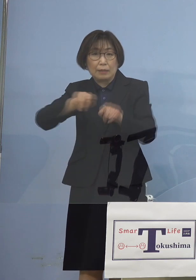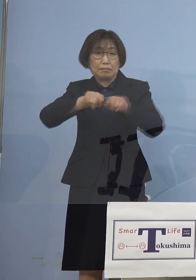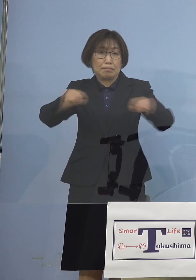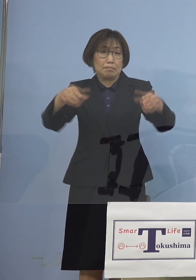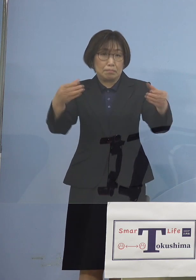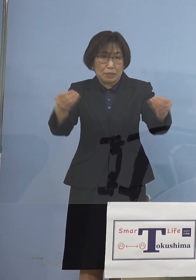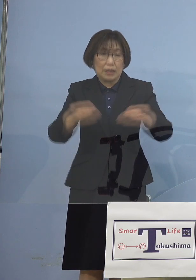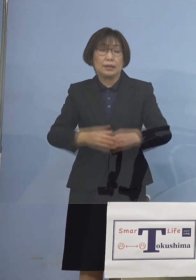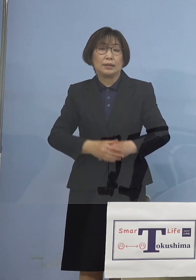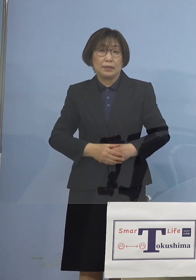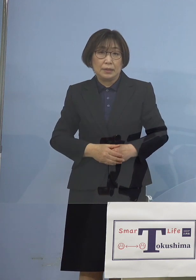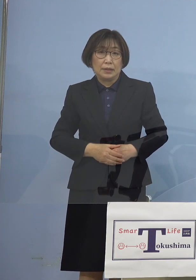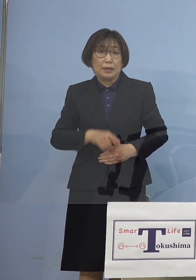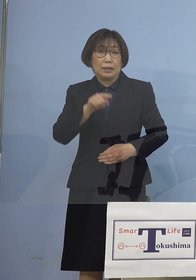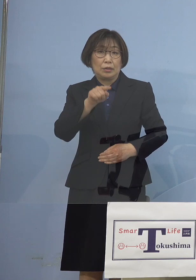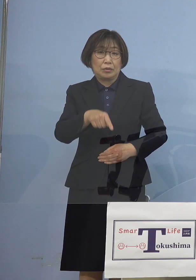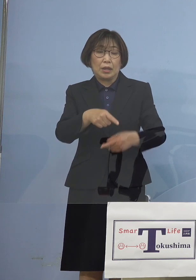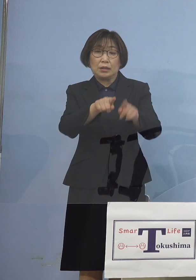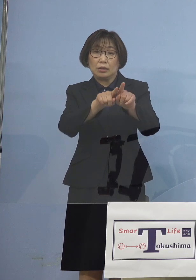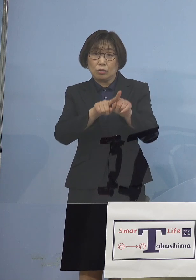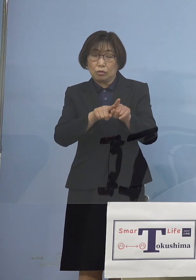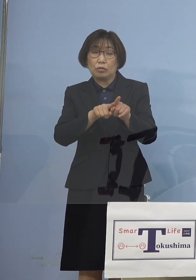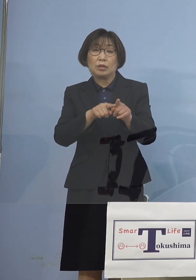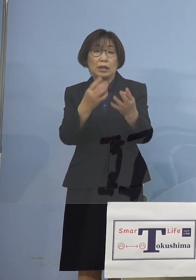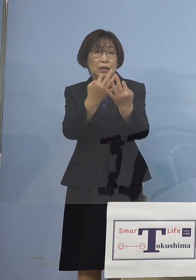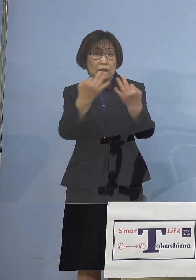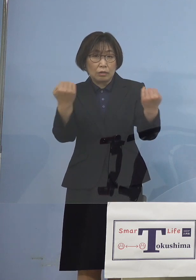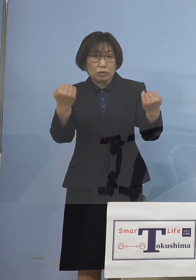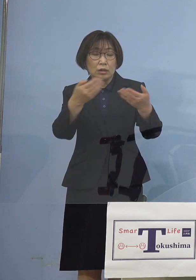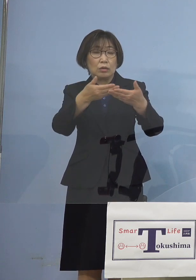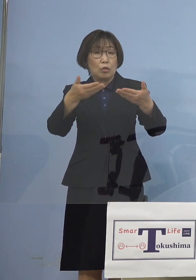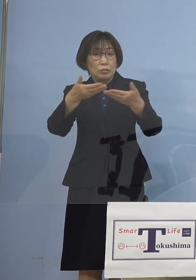これによって 複数のお店、5つのお店が絡んだ